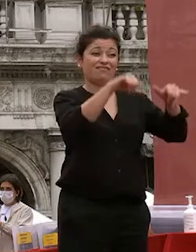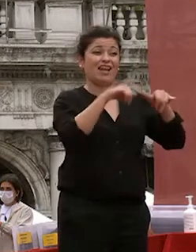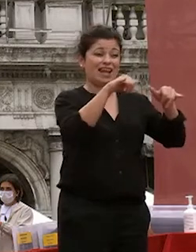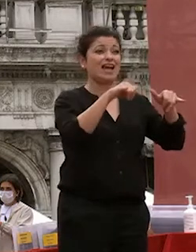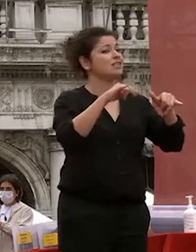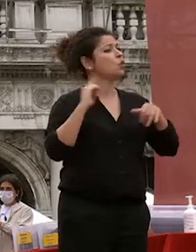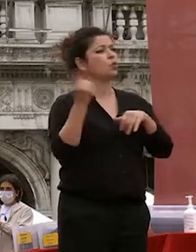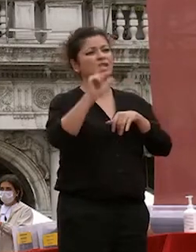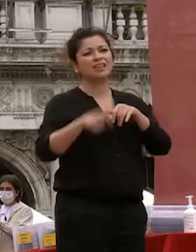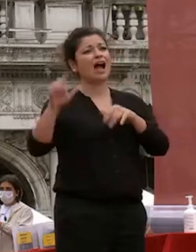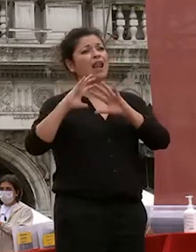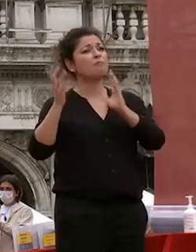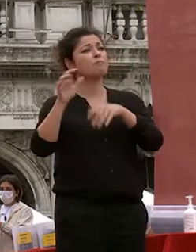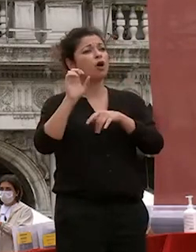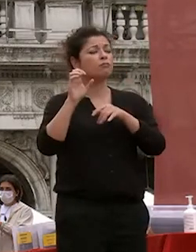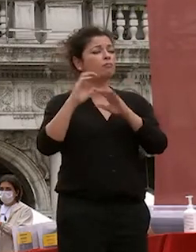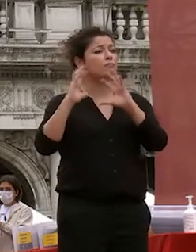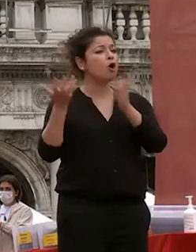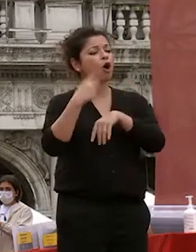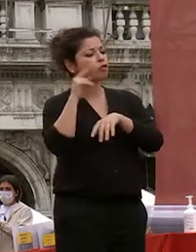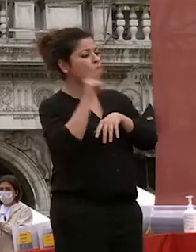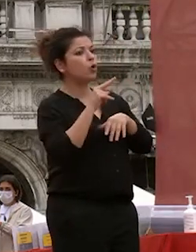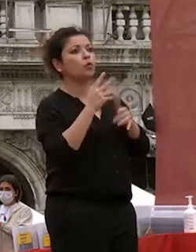viaggiato abbastanza in questi mesi in questi anni ha pesato molto di viola mi